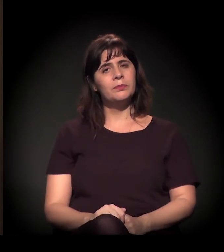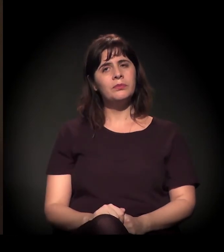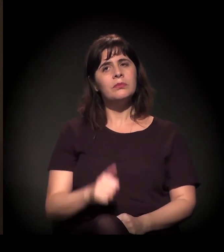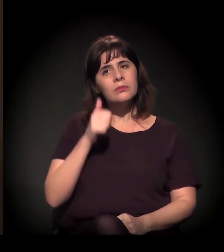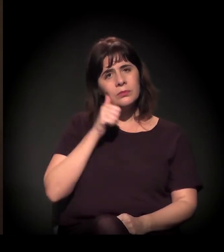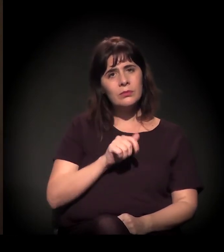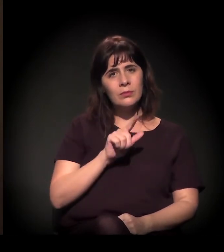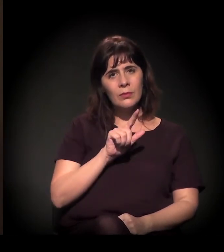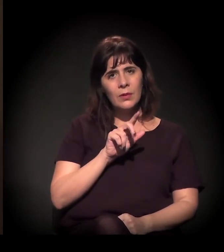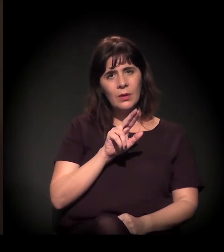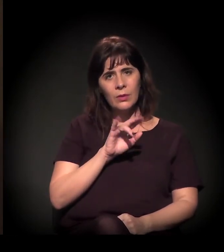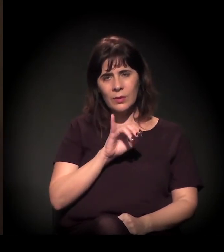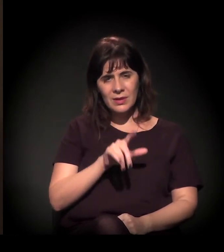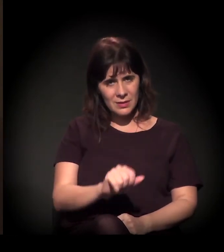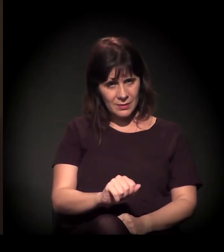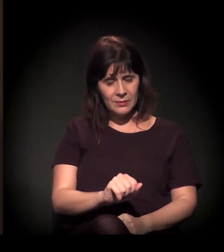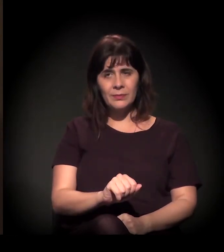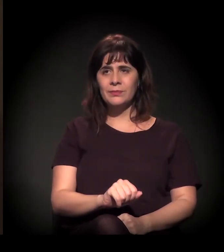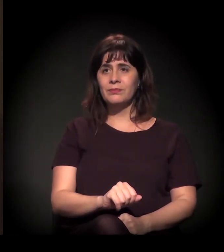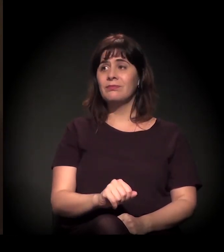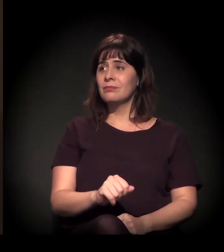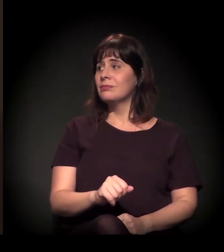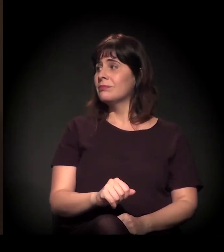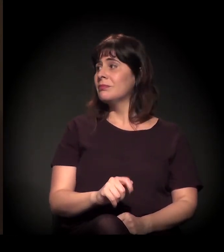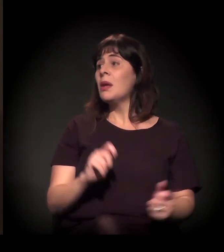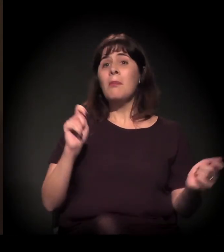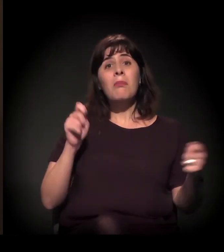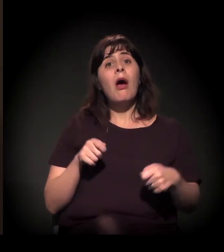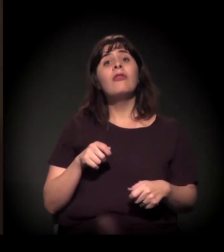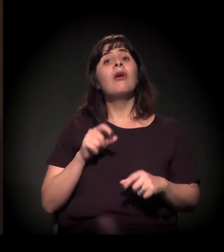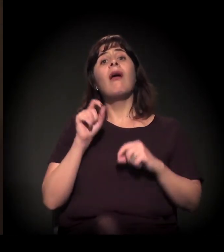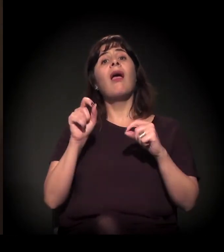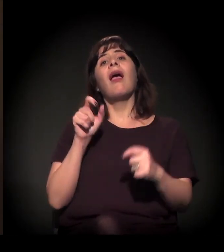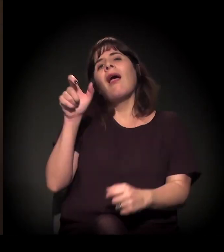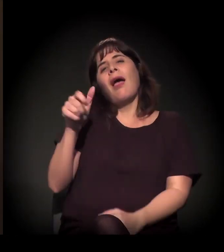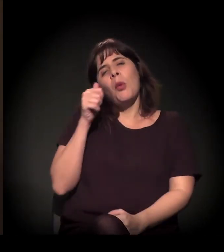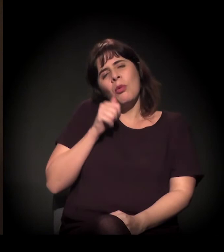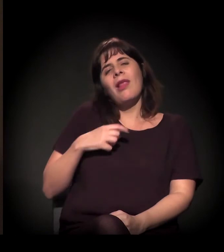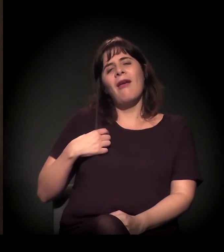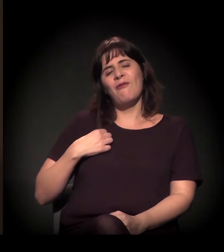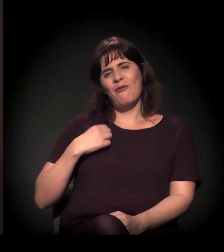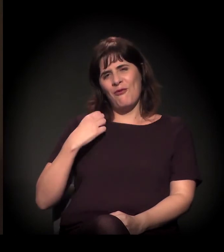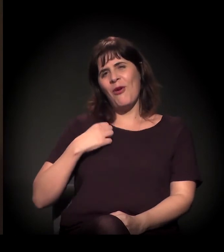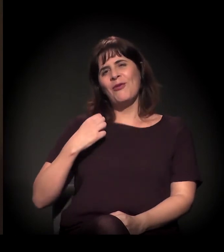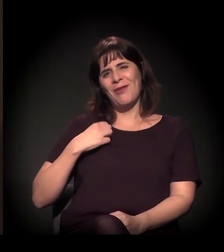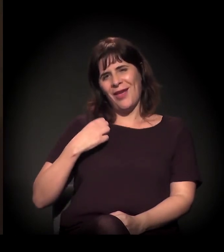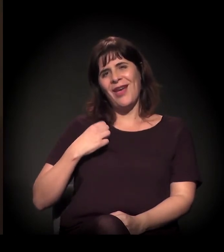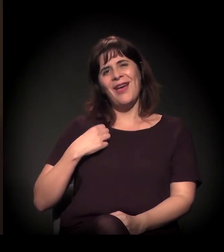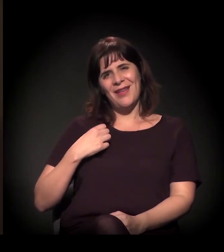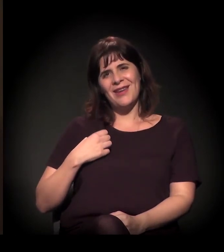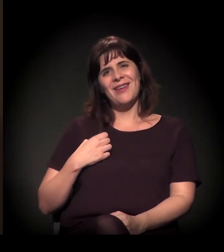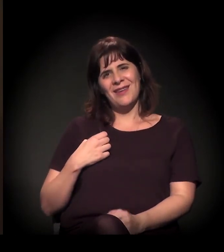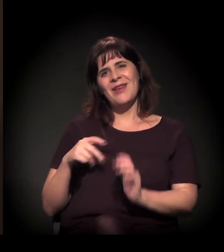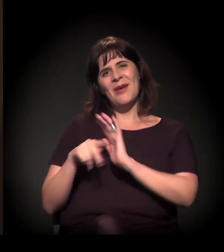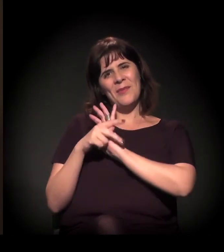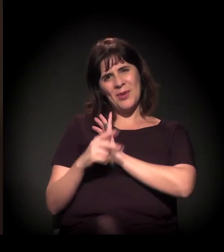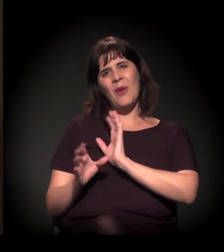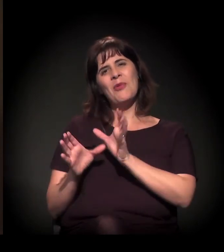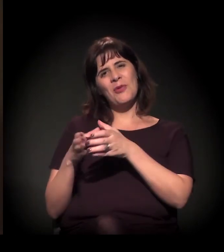Para a Luíza, ela mesma pode − porque ela é uma voluntária do Clube de Mães do Brasil hoje −